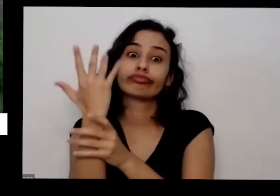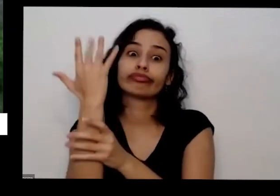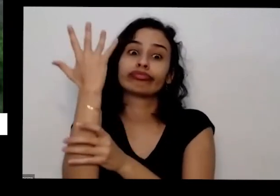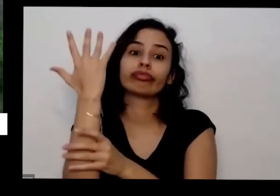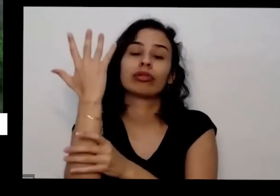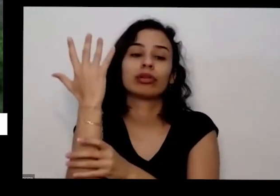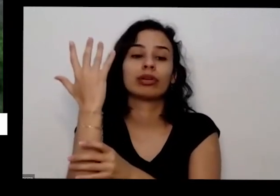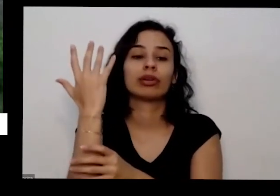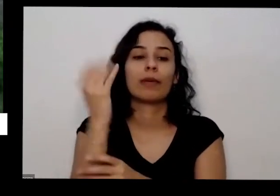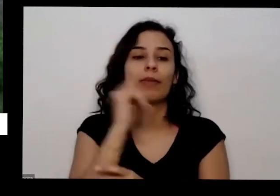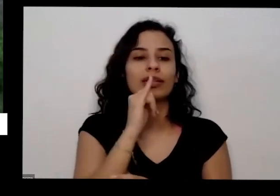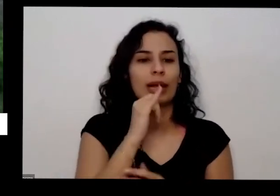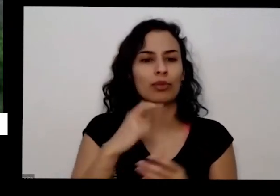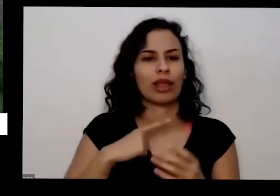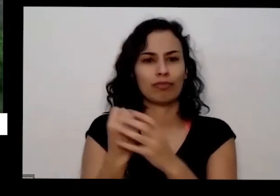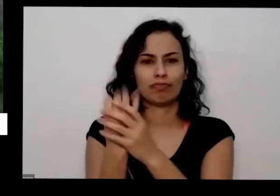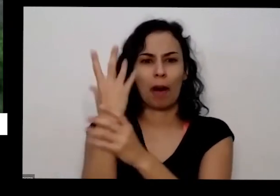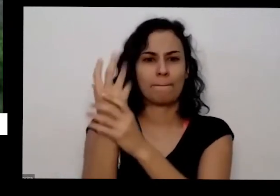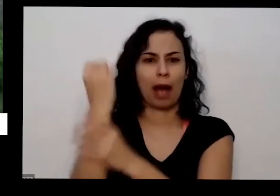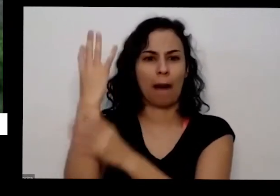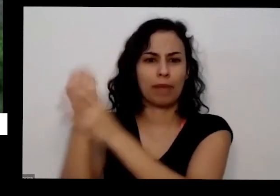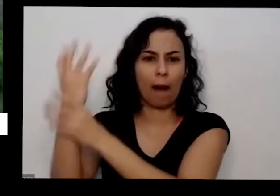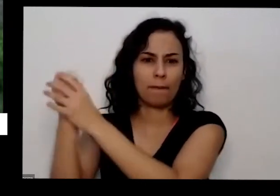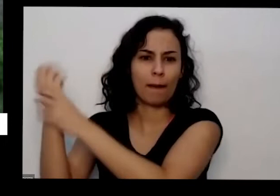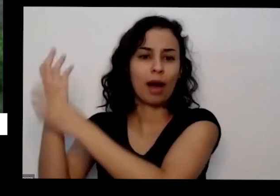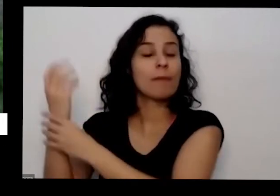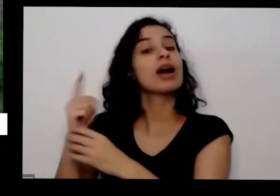dando muita pimenta você vai lá e tira não deixa eu ficar com muita pimenta madura no